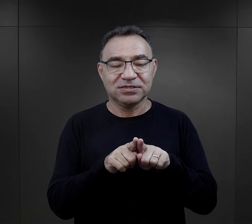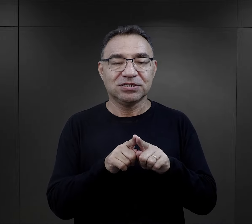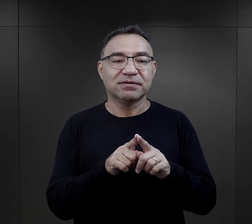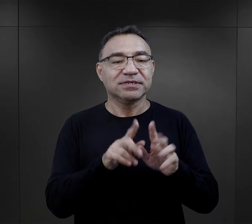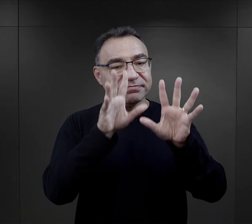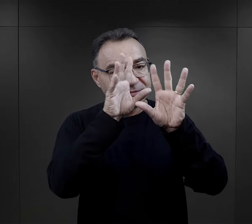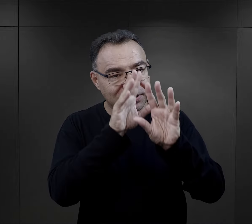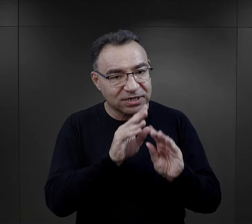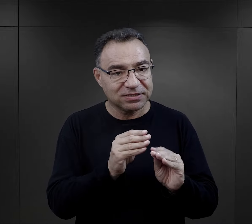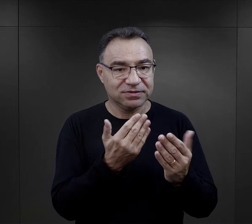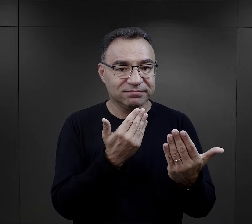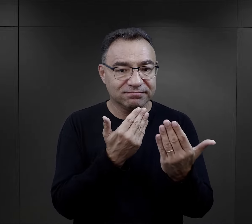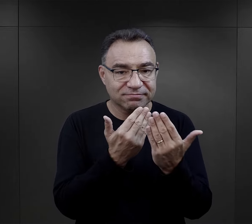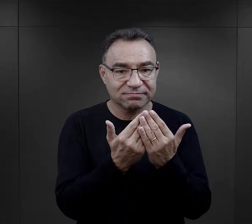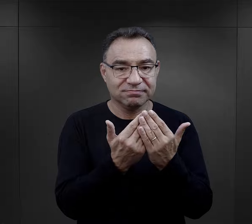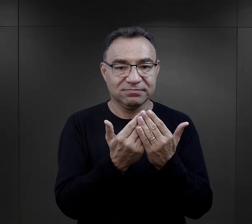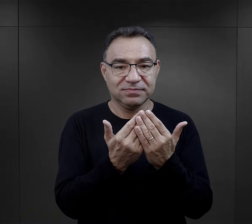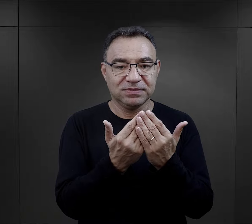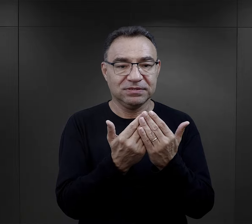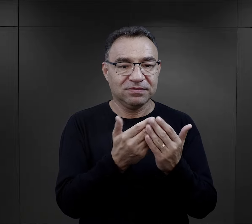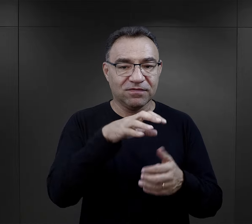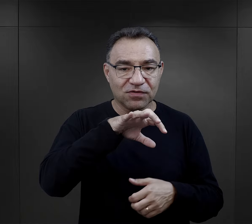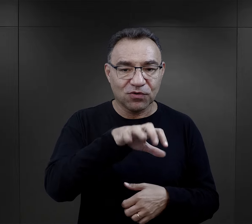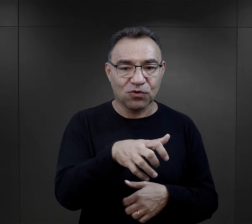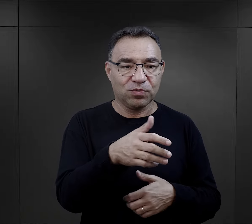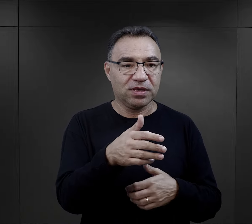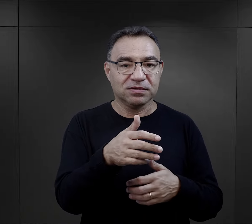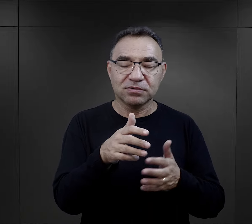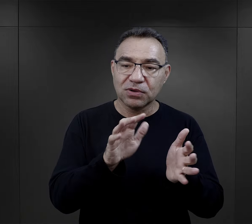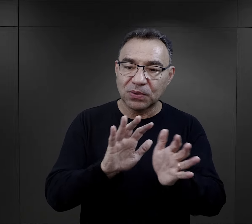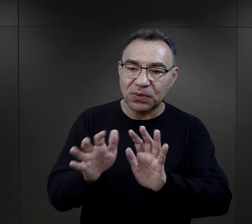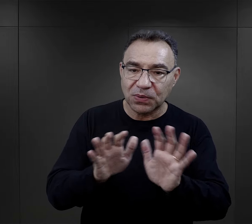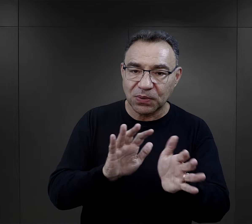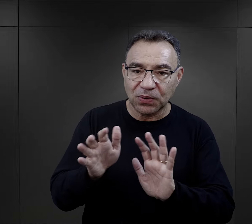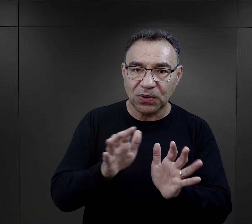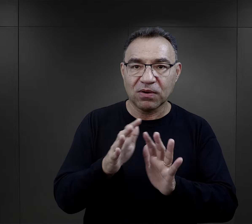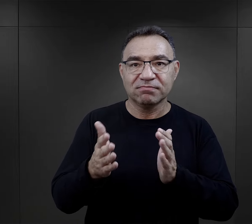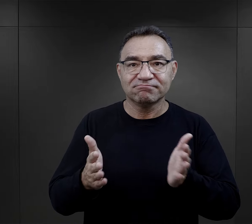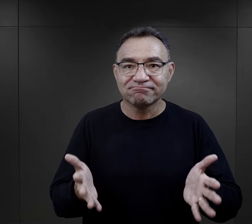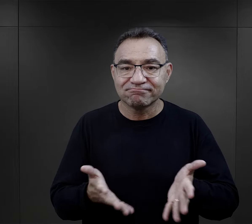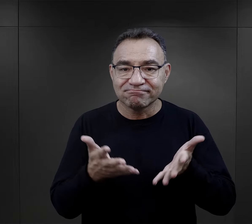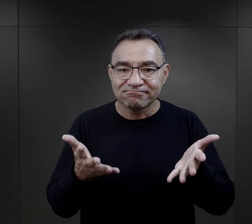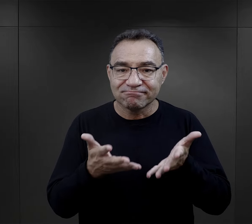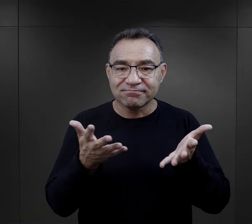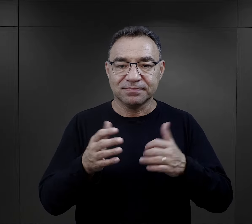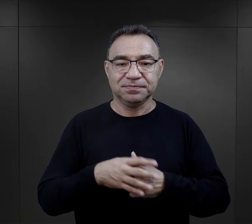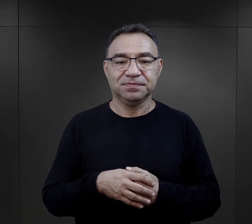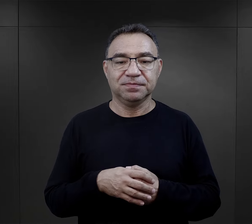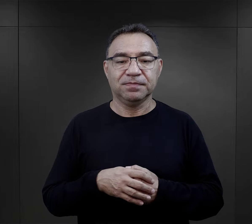czy właśnie podejście więźnia w danej grupie do innych z taką troską.